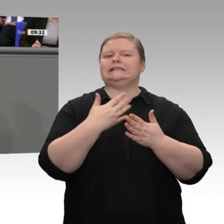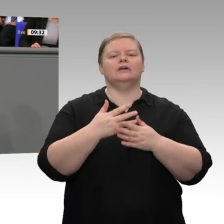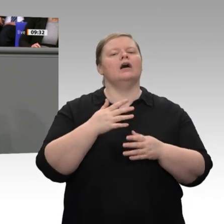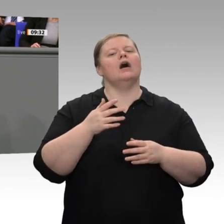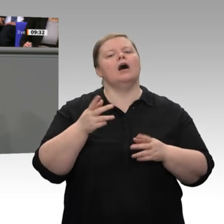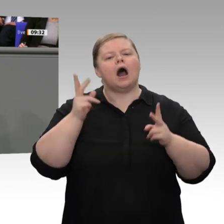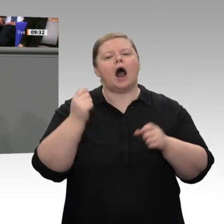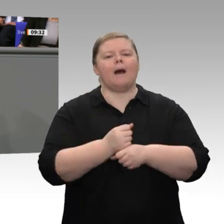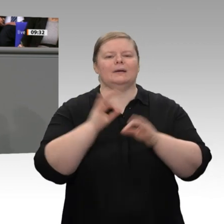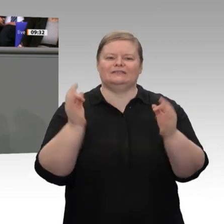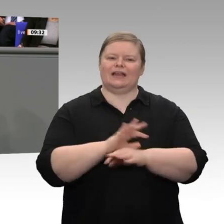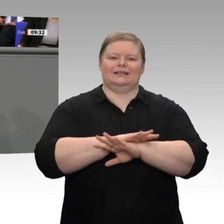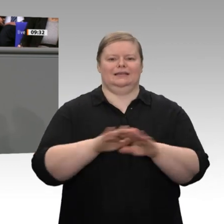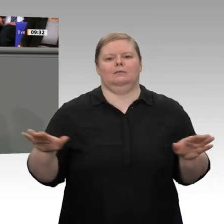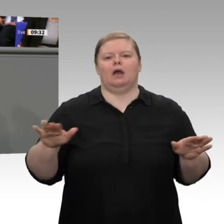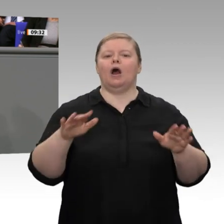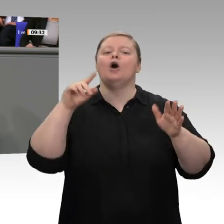sagen, das wir werben für freien Handel.